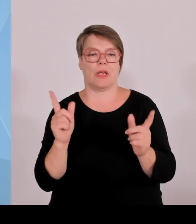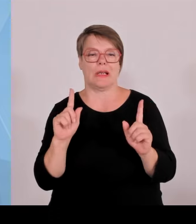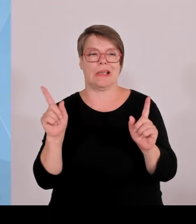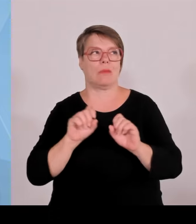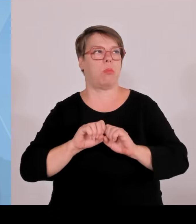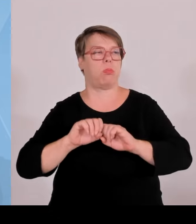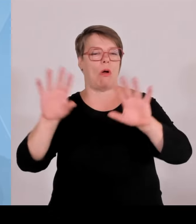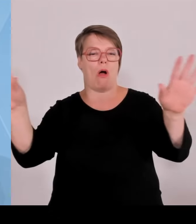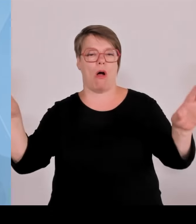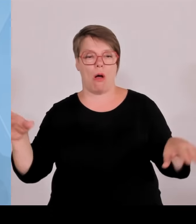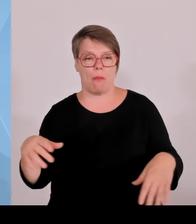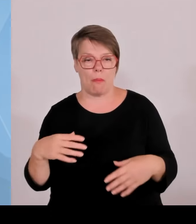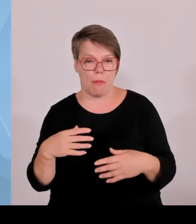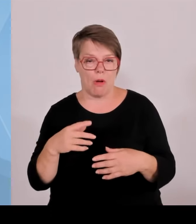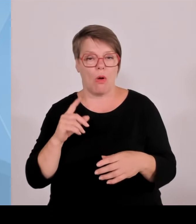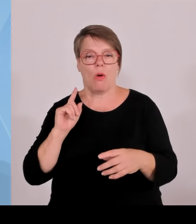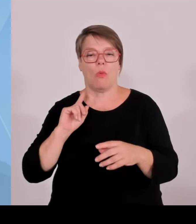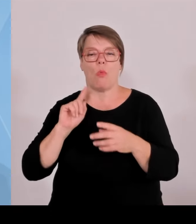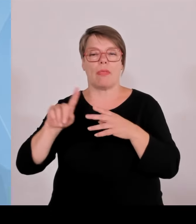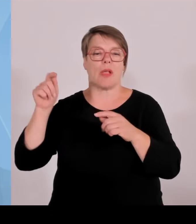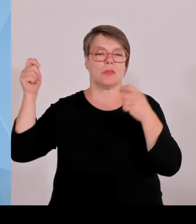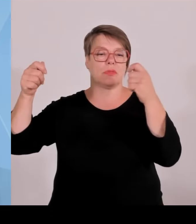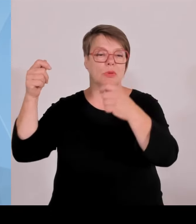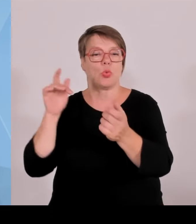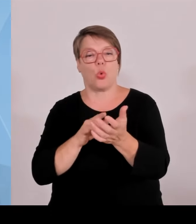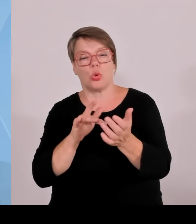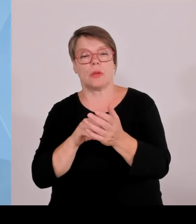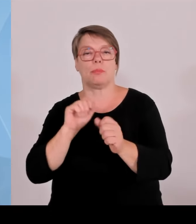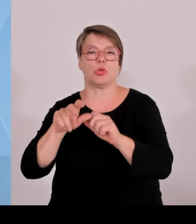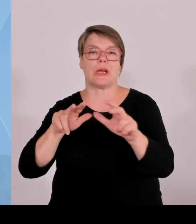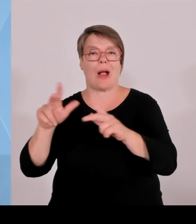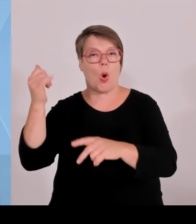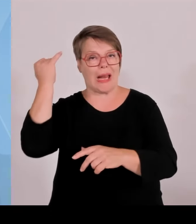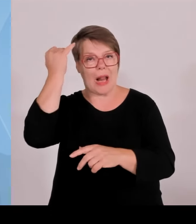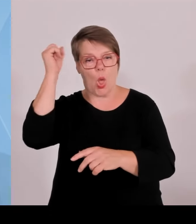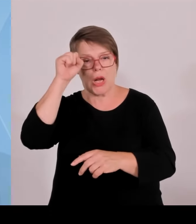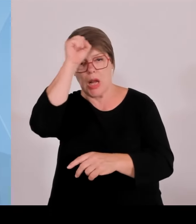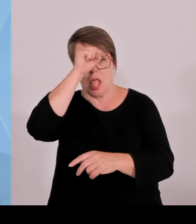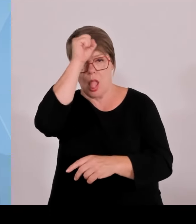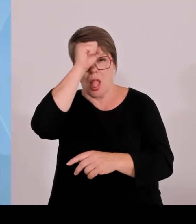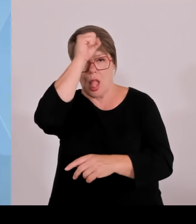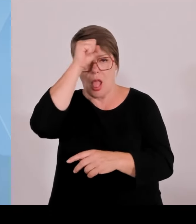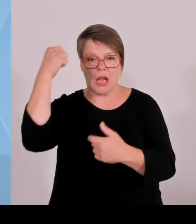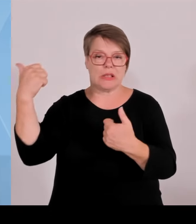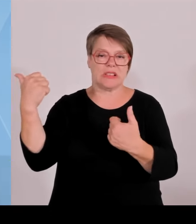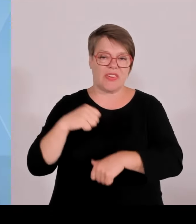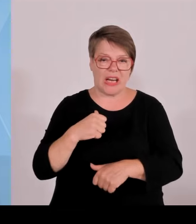Also auf der einen Seite sind wir ja hier Marktführer im Bereich Startups